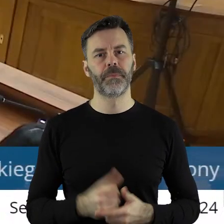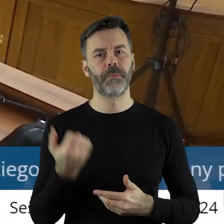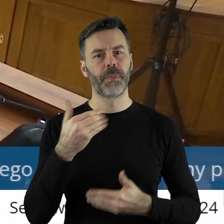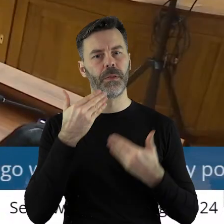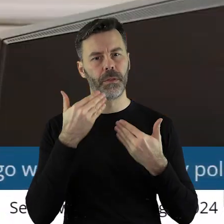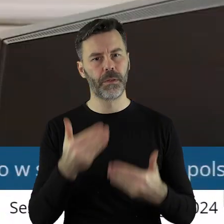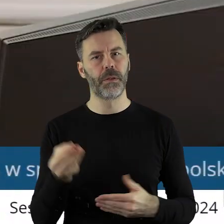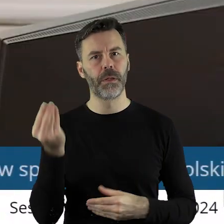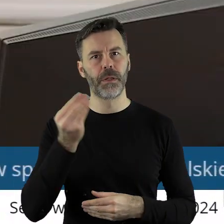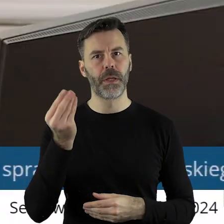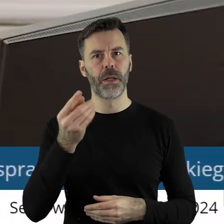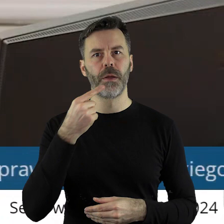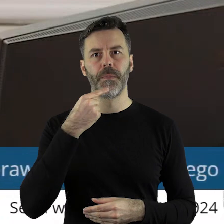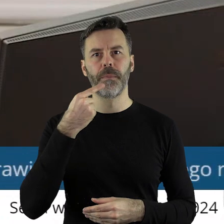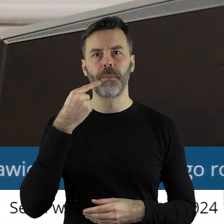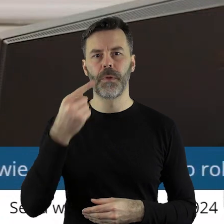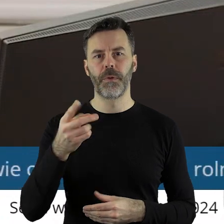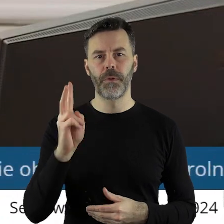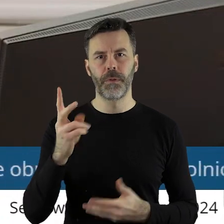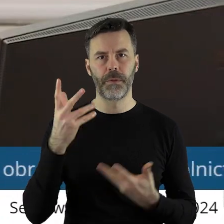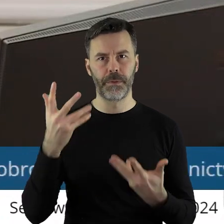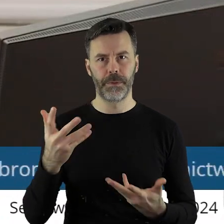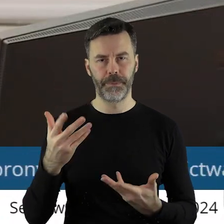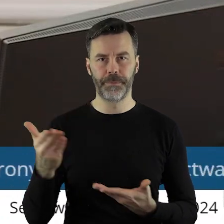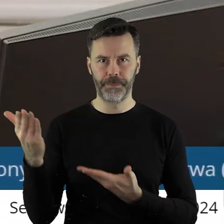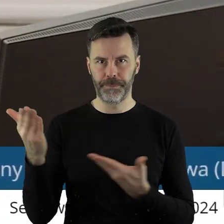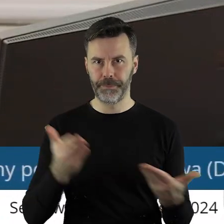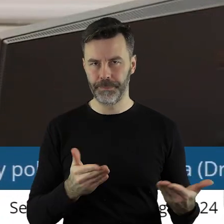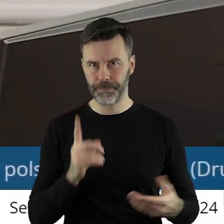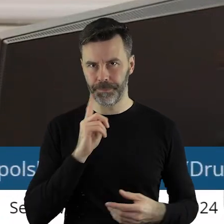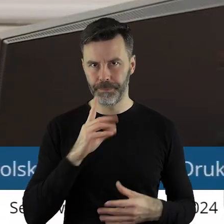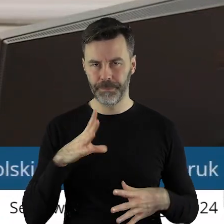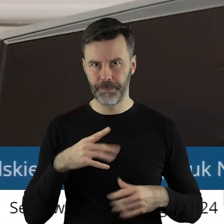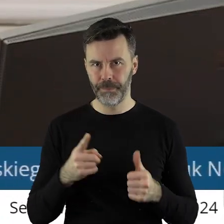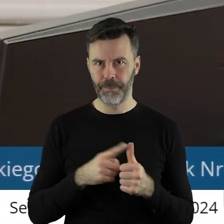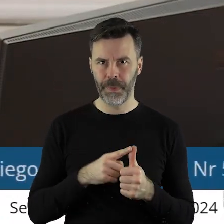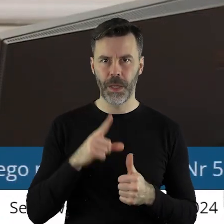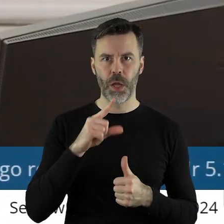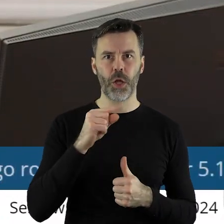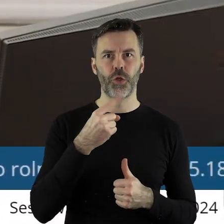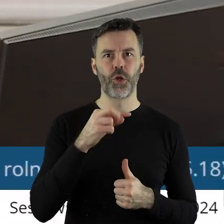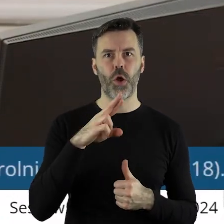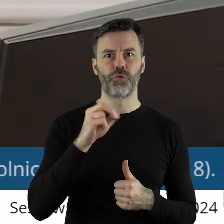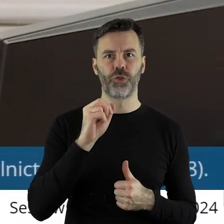Dziękuję bardzo. Kto z państwa radnych chciałby jeszcze zabrać głos w tym punkcie? Proszę bardzo, najpierw pan radny Paweł Drążczyk,